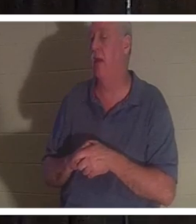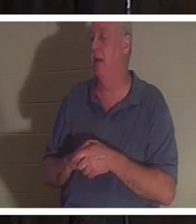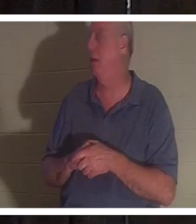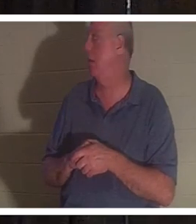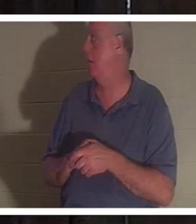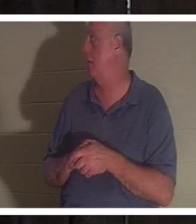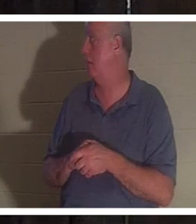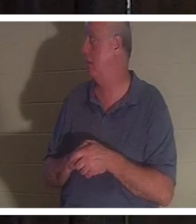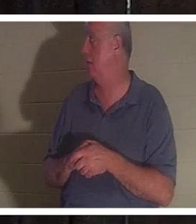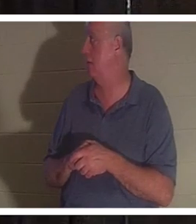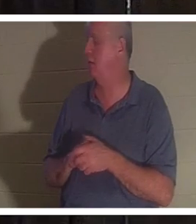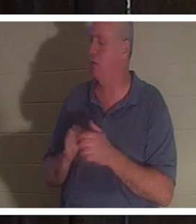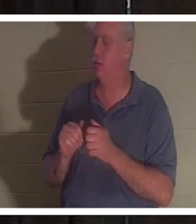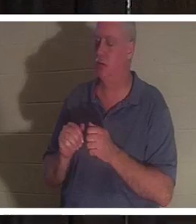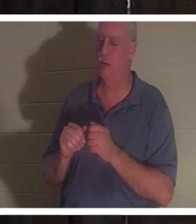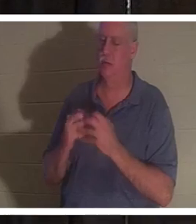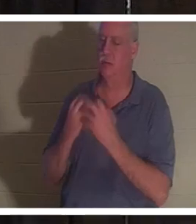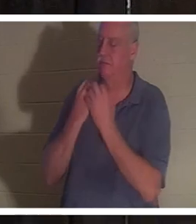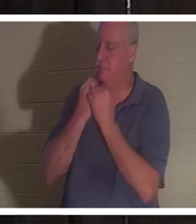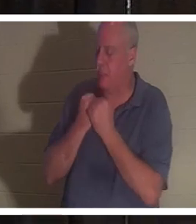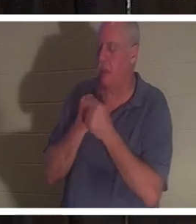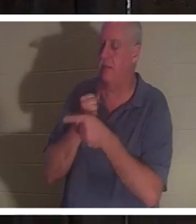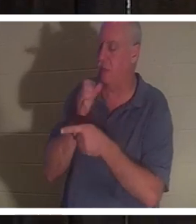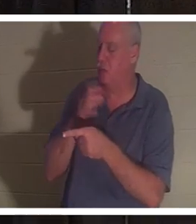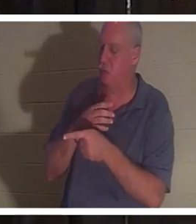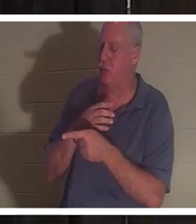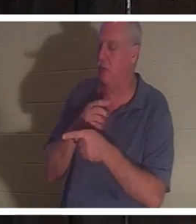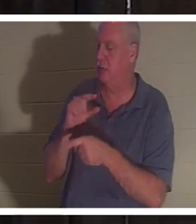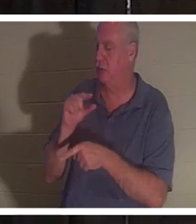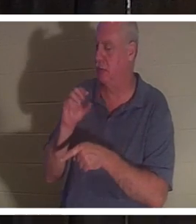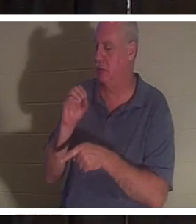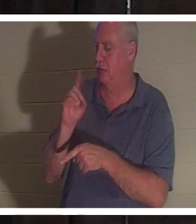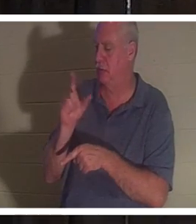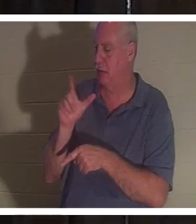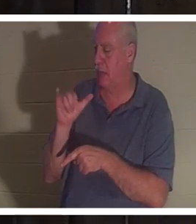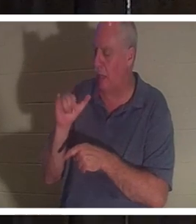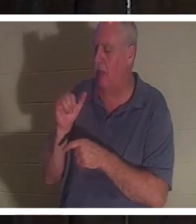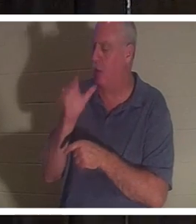나는이 여자를 매우 사랑합니다. 나는 그녀를보고 싶고 우리는 소통합니다. 거짓말을 하지 않는 여자입니다.